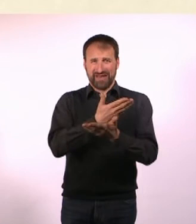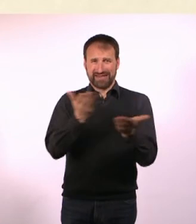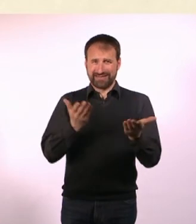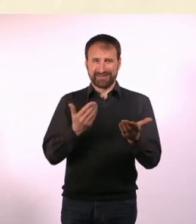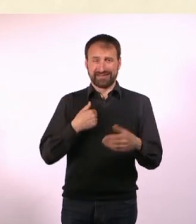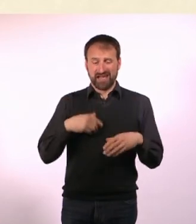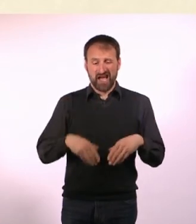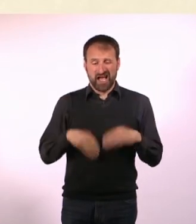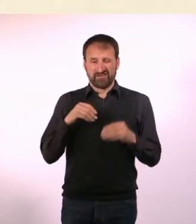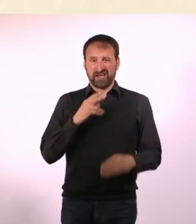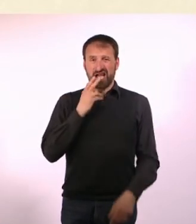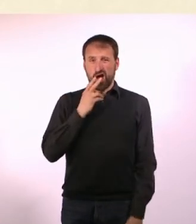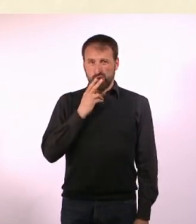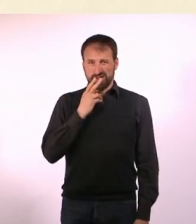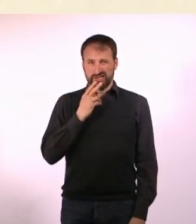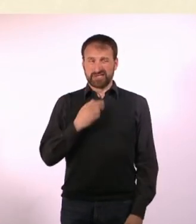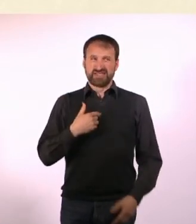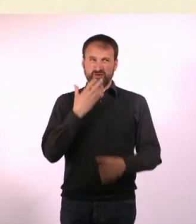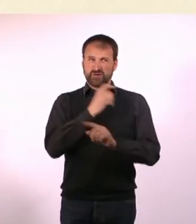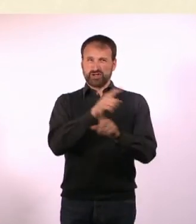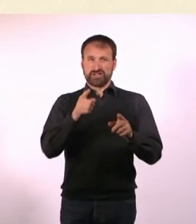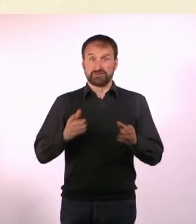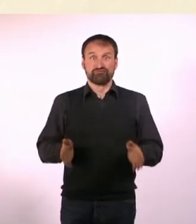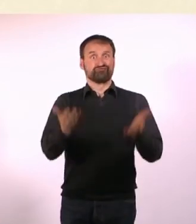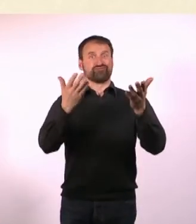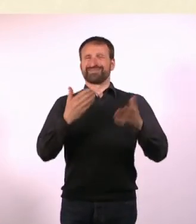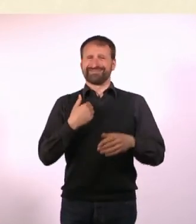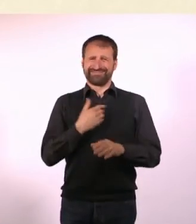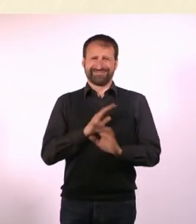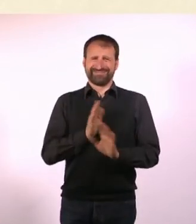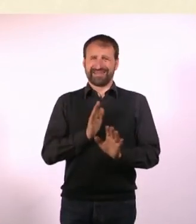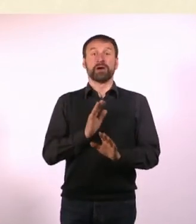Ich möchte da niemand dazu anstacheln, aber es ist tatsächlich sehr entspannend.